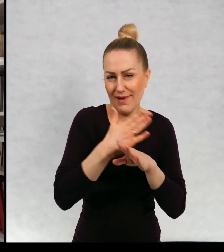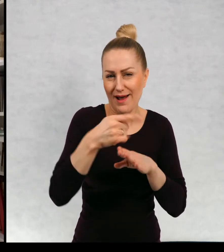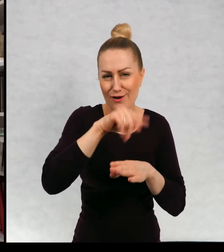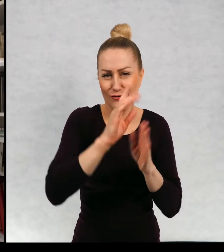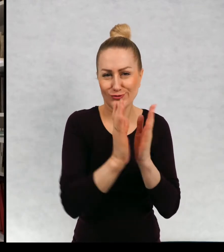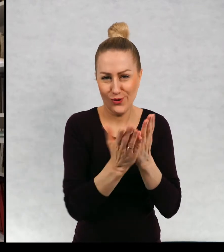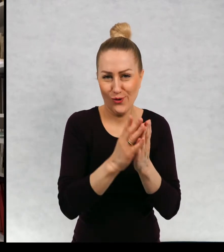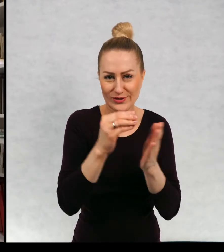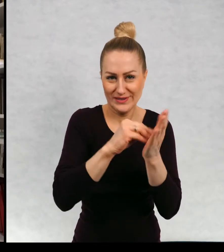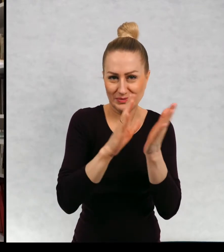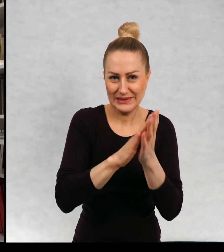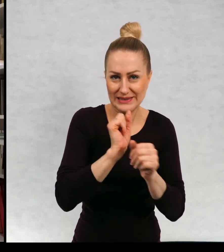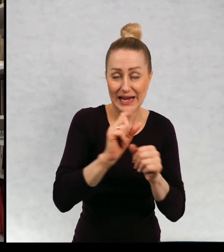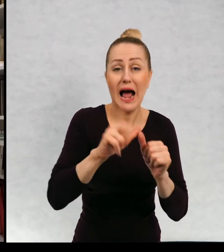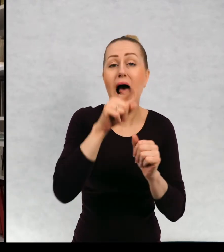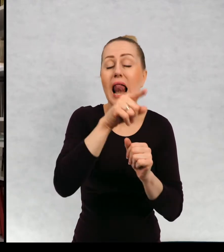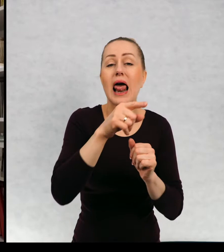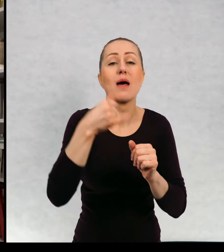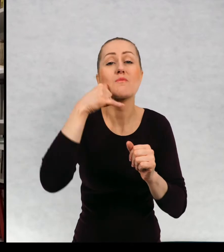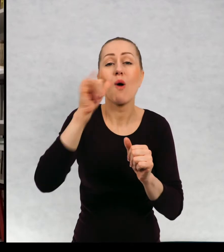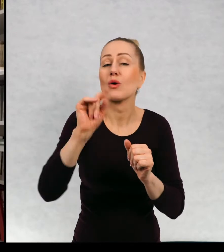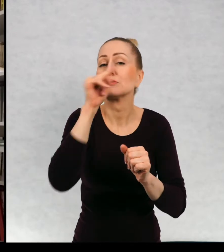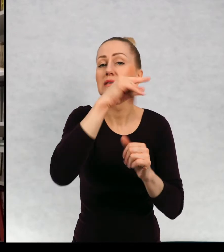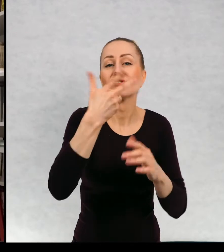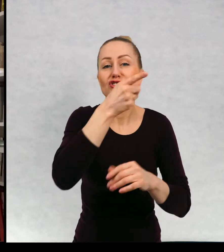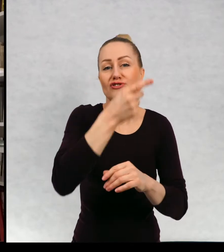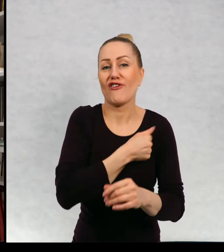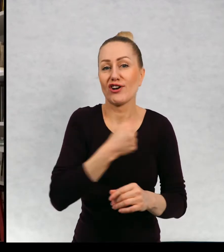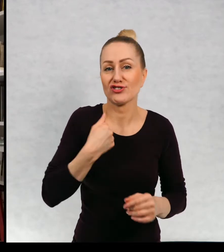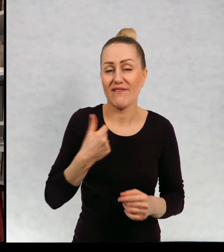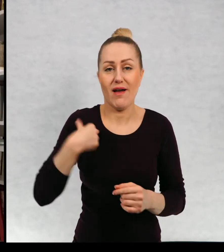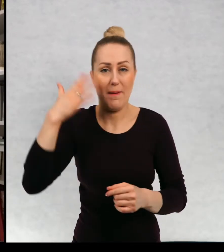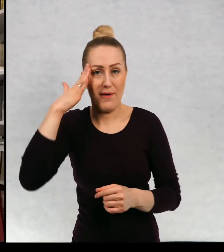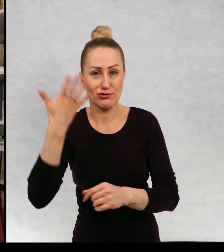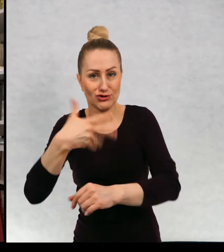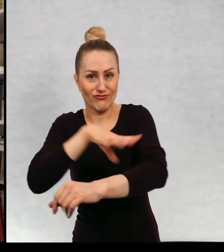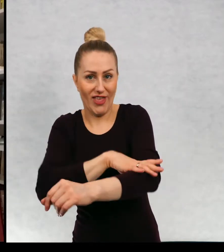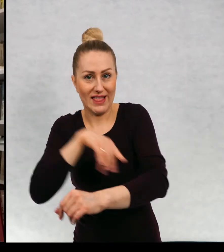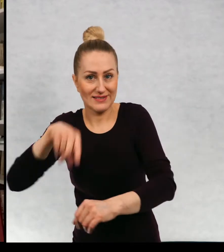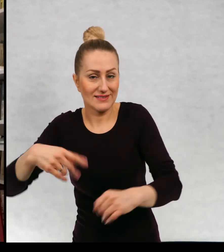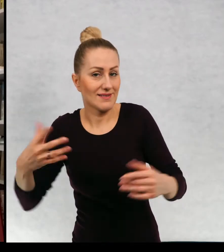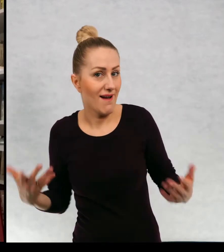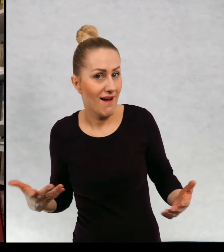No ale teraz skrytka jest w Warszawie a ja mieszkam w Szwecji.